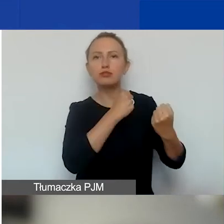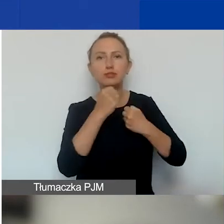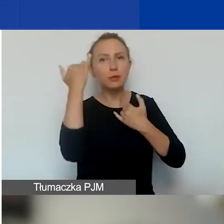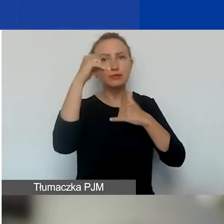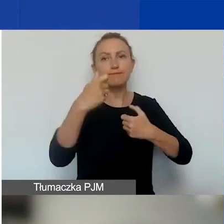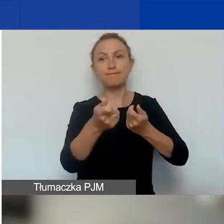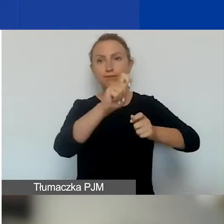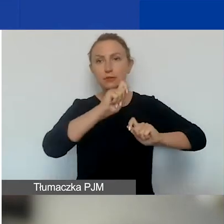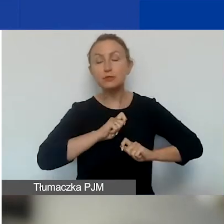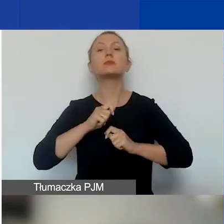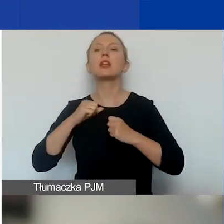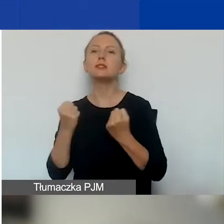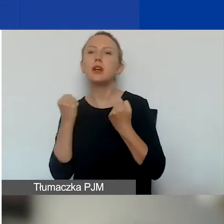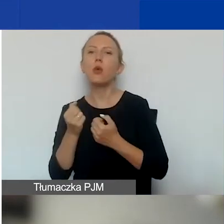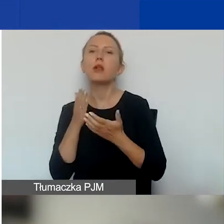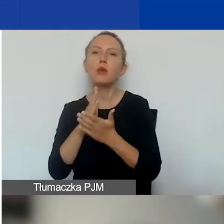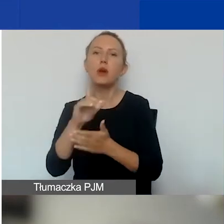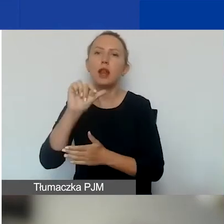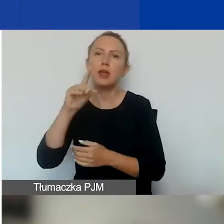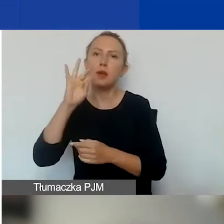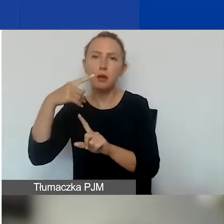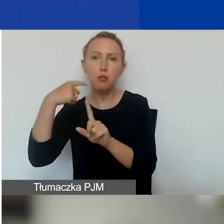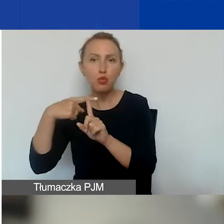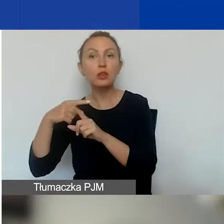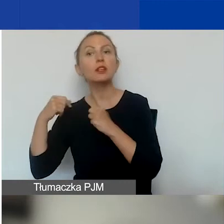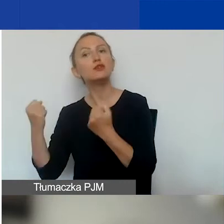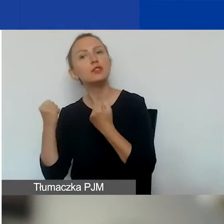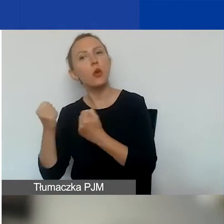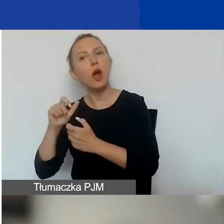działania wspierające osoby LGBT+ i działania antydyskryminacyjne.